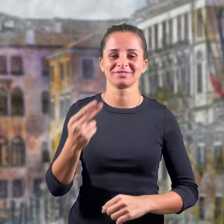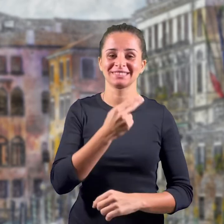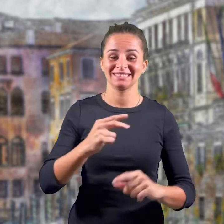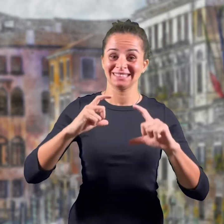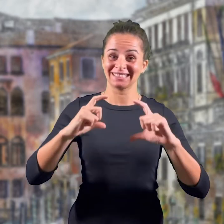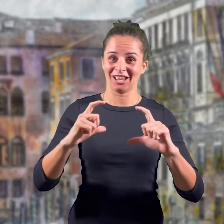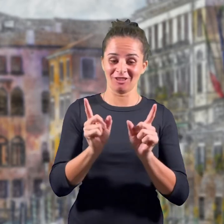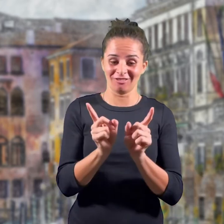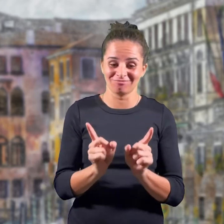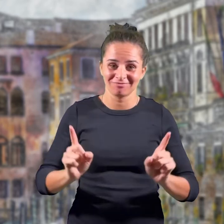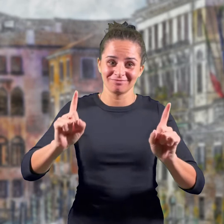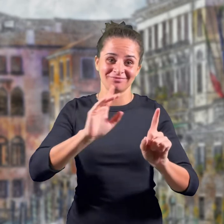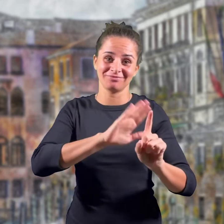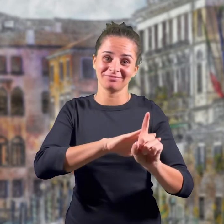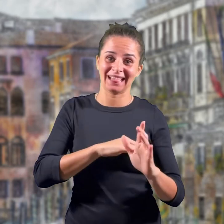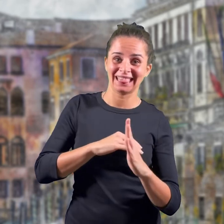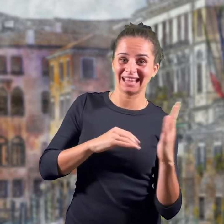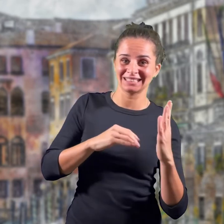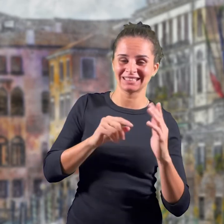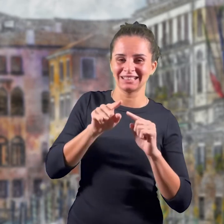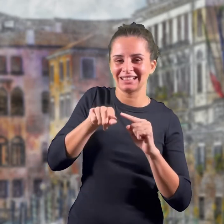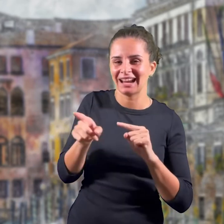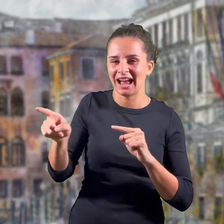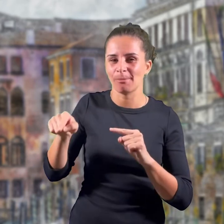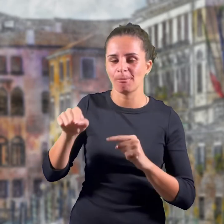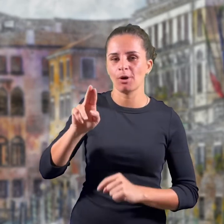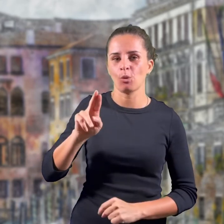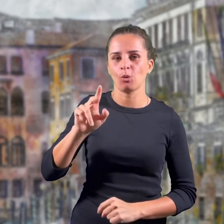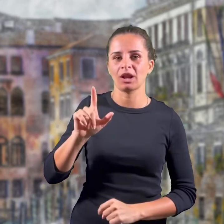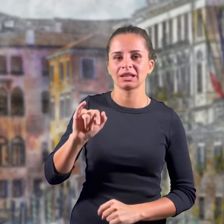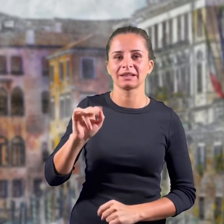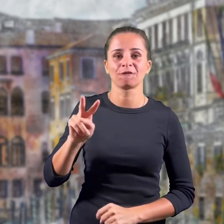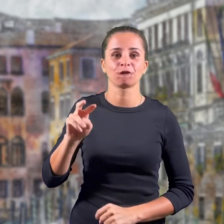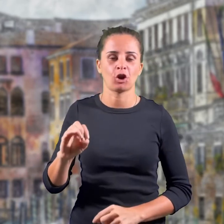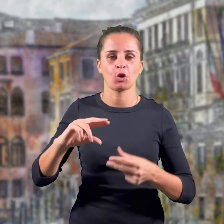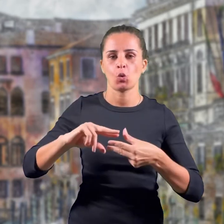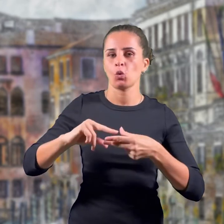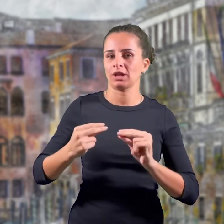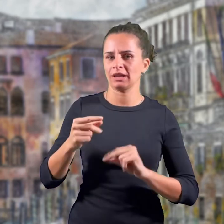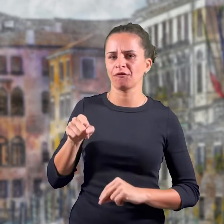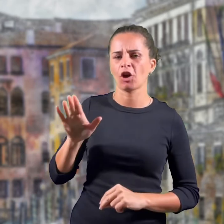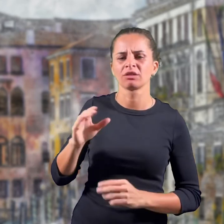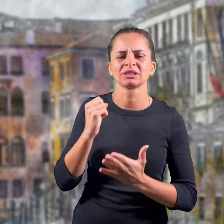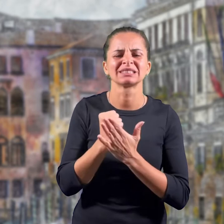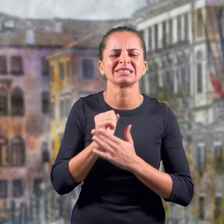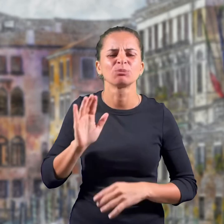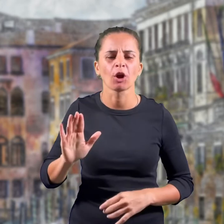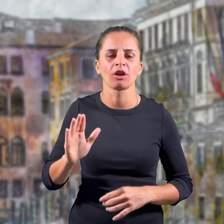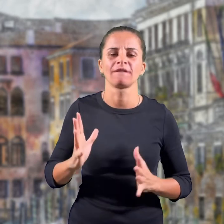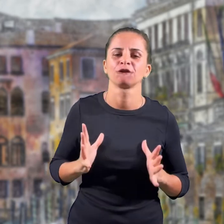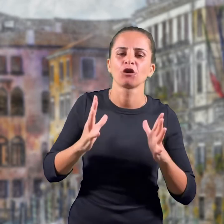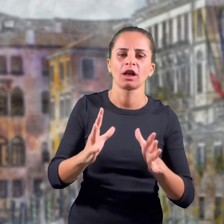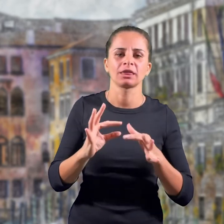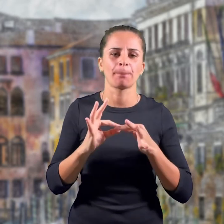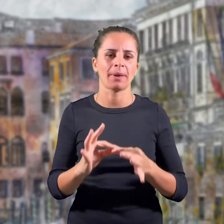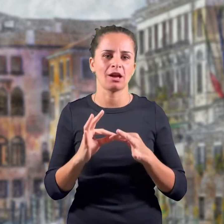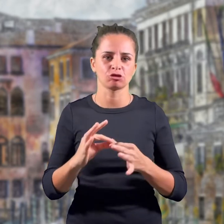L'emblema è incorniciato a sinistra da un ramo di ulivo che simboleggia la volontà di pace della nazione,